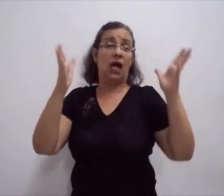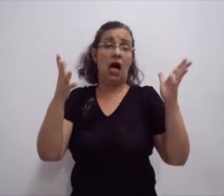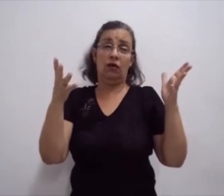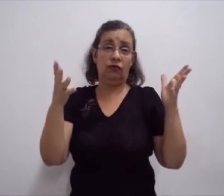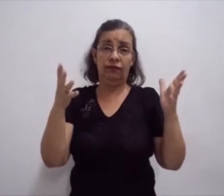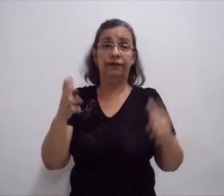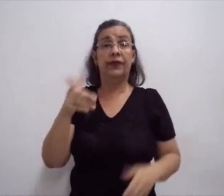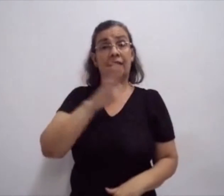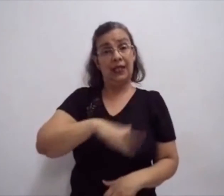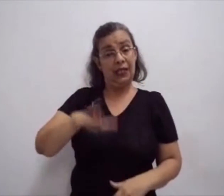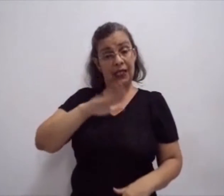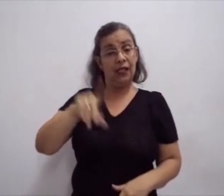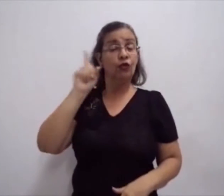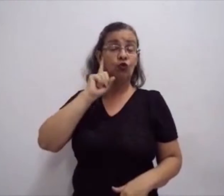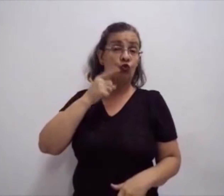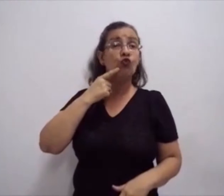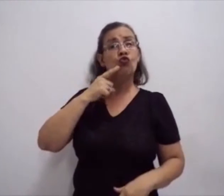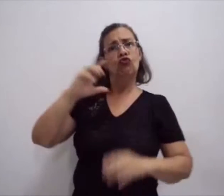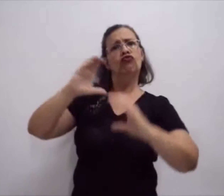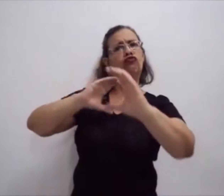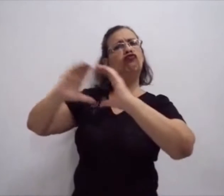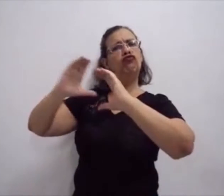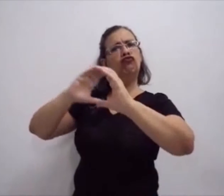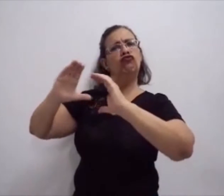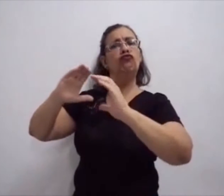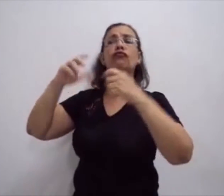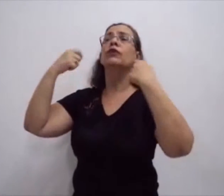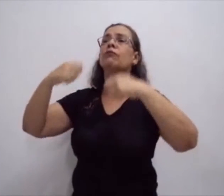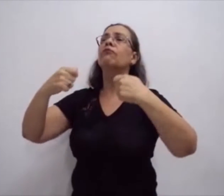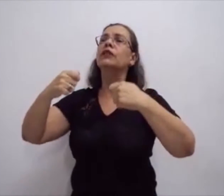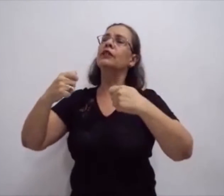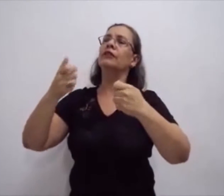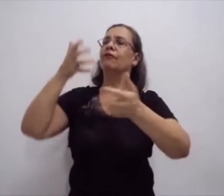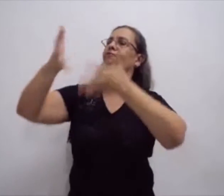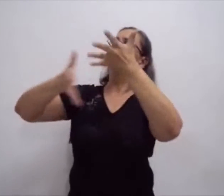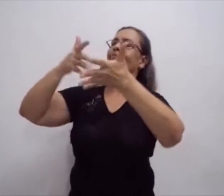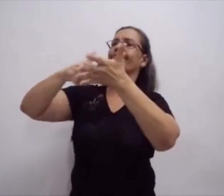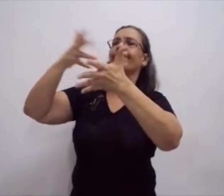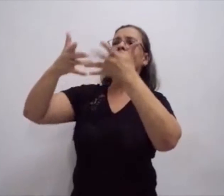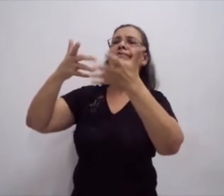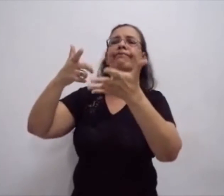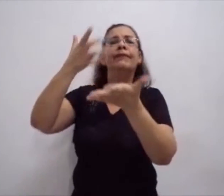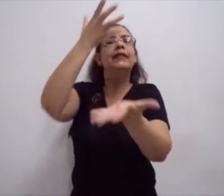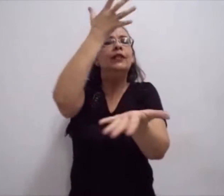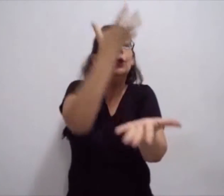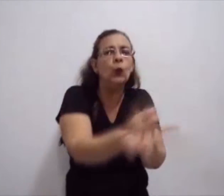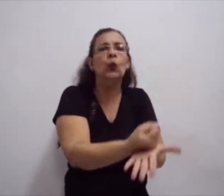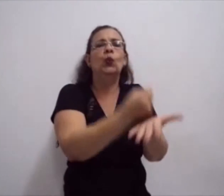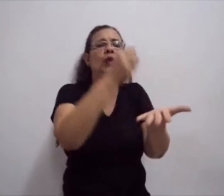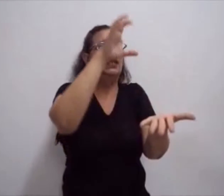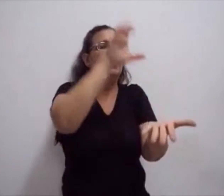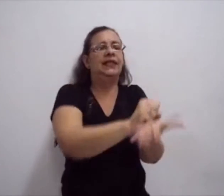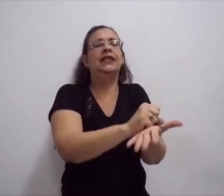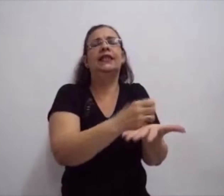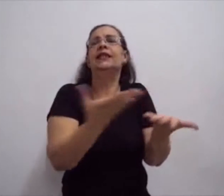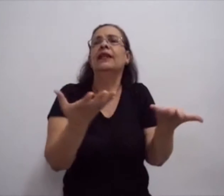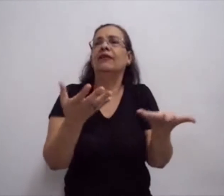Os surdos, eles precisam dos sinais em sua comunicação. Se comunicar através de sinais, ele já sabe.